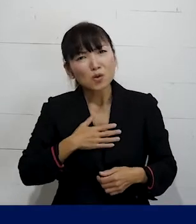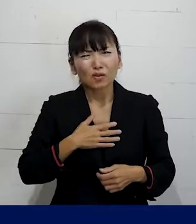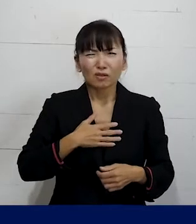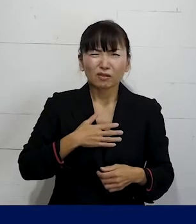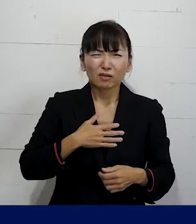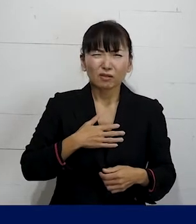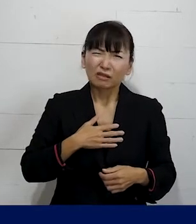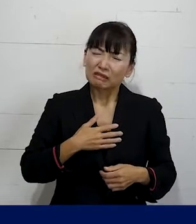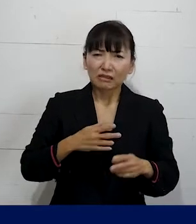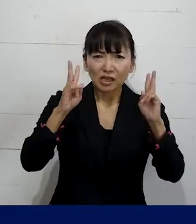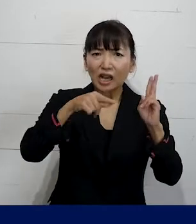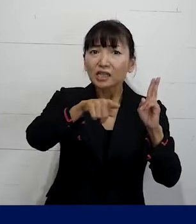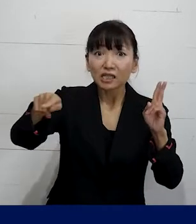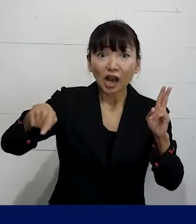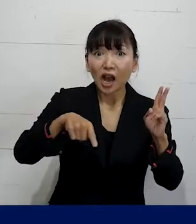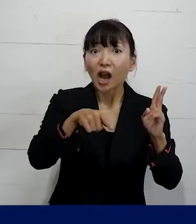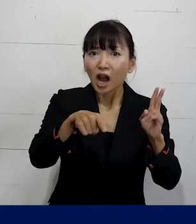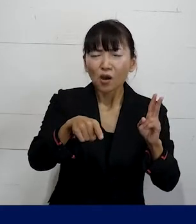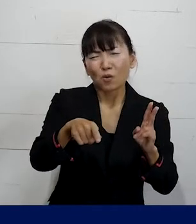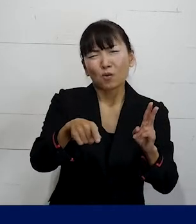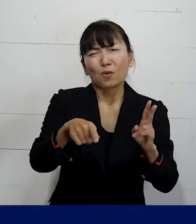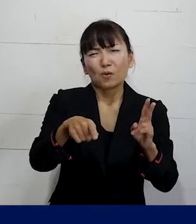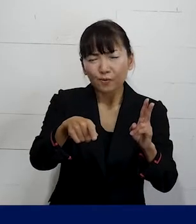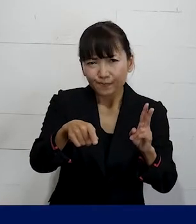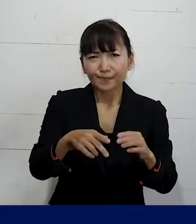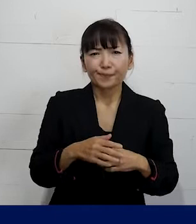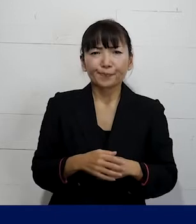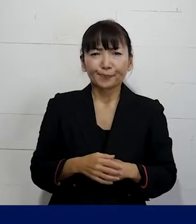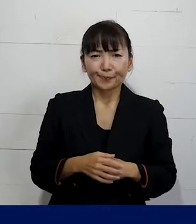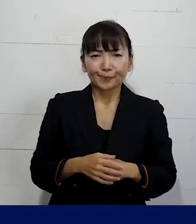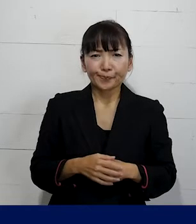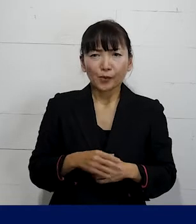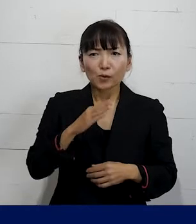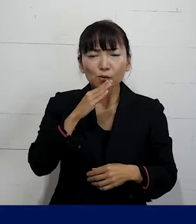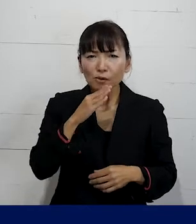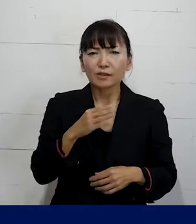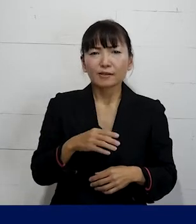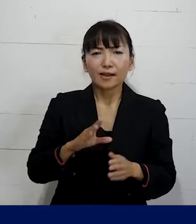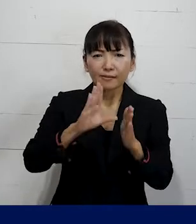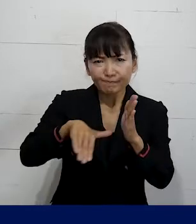思っている状態自体がそもそもおかしいです